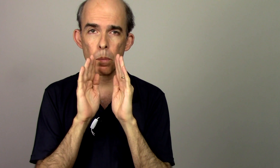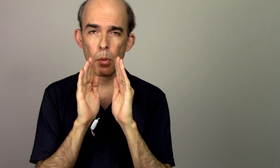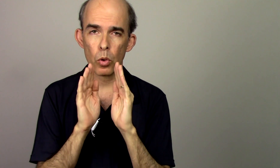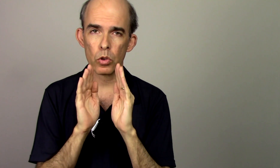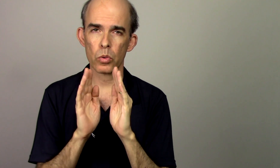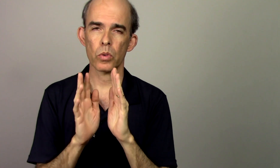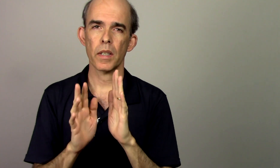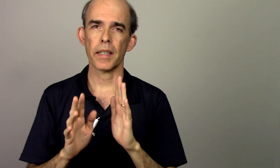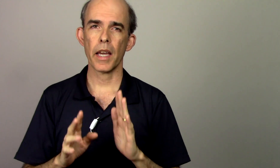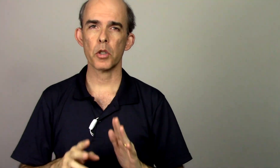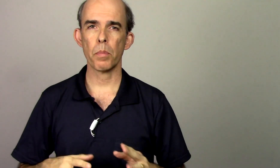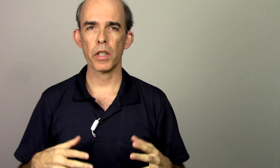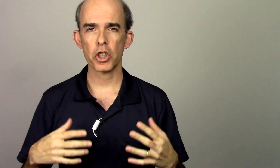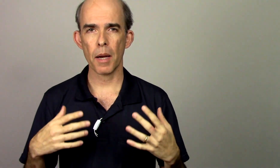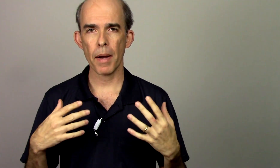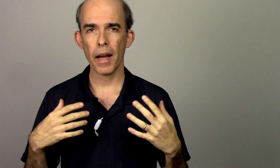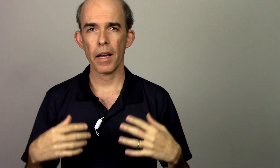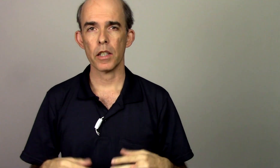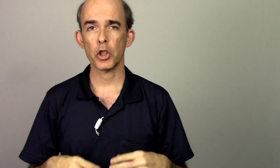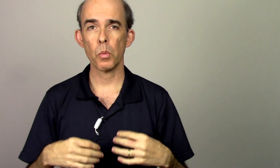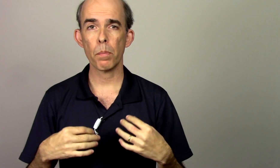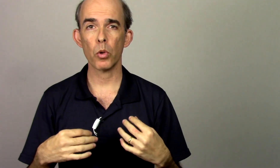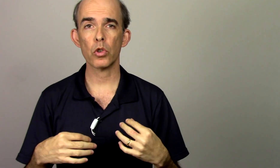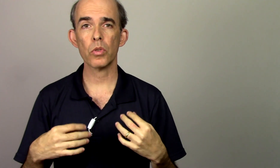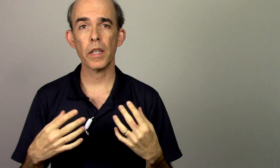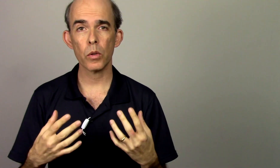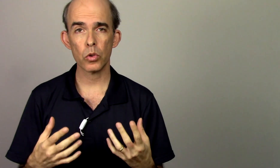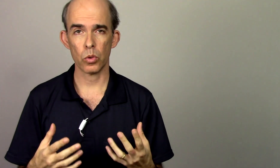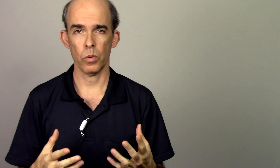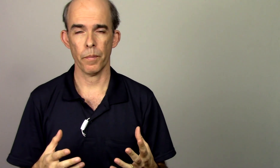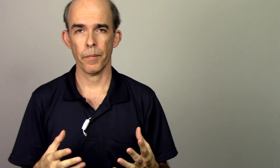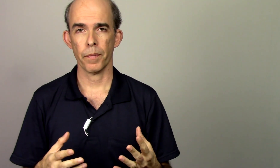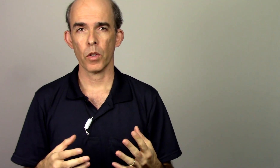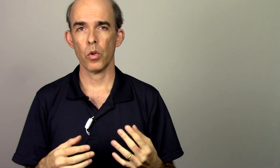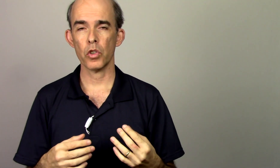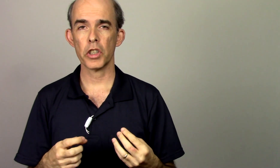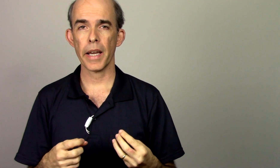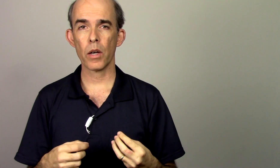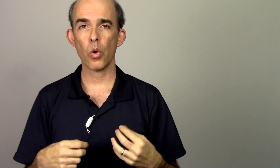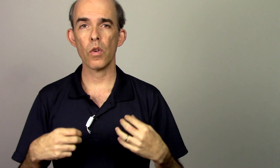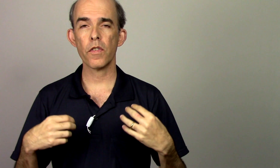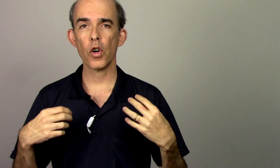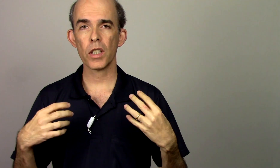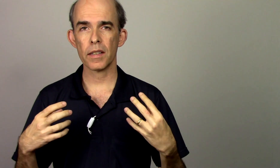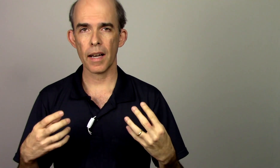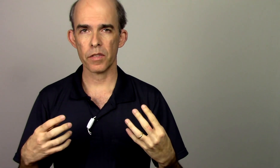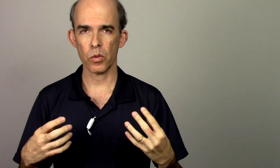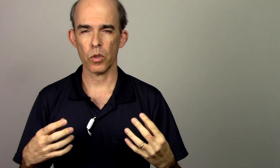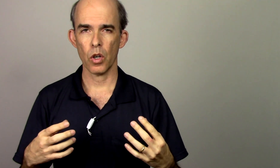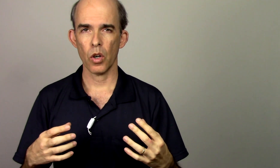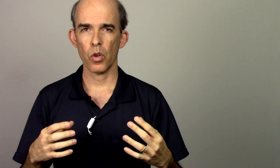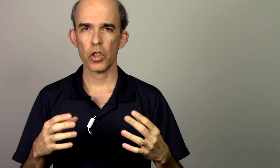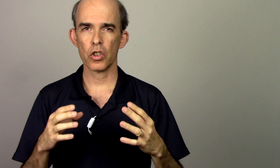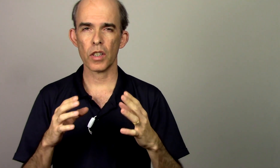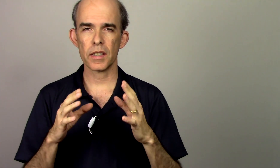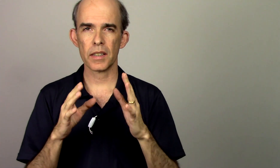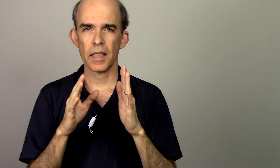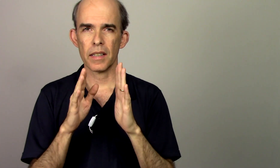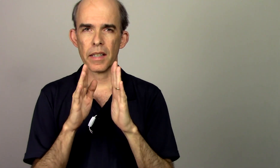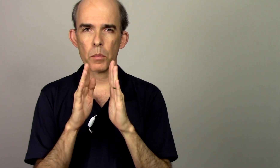ponto que agente pode chamar de um ponto neutro onde é confortável onde nós temos